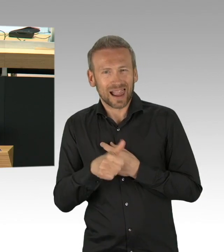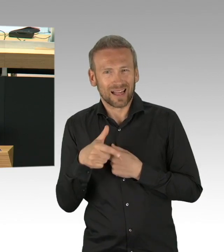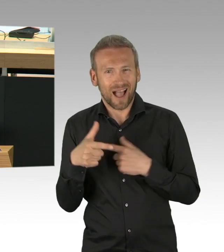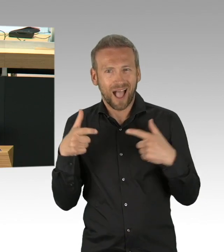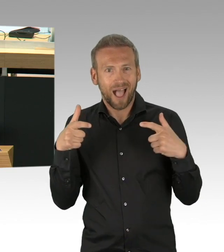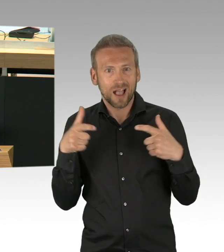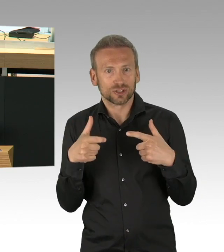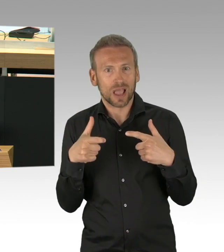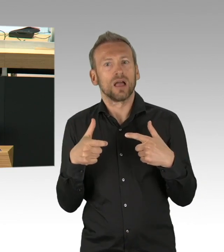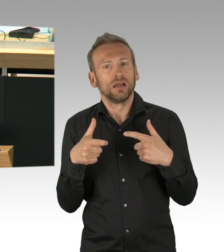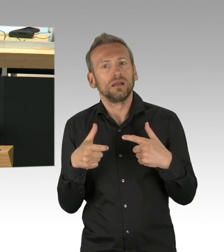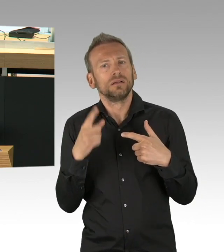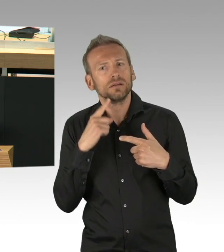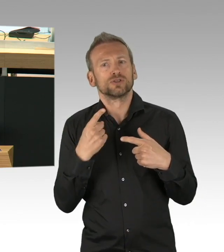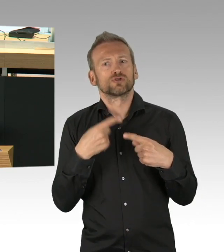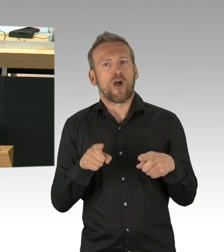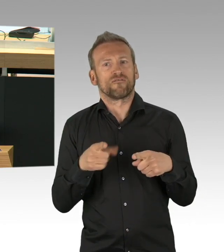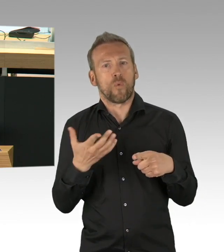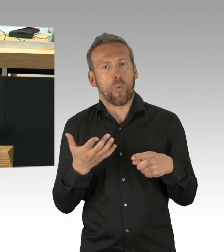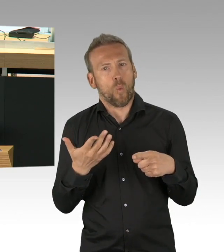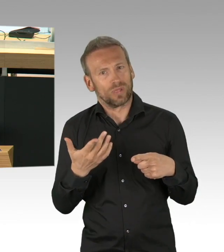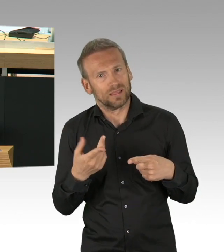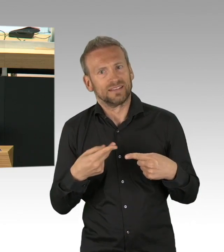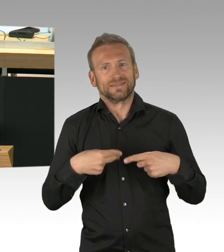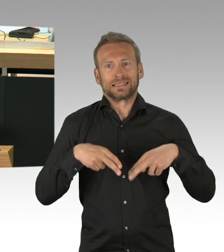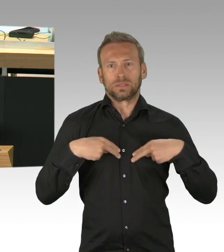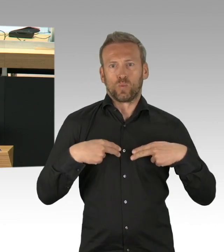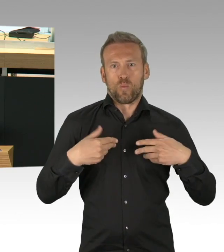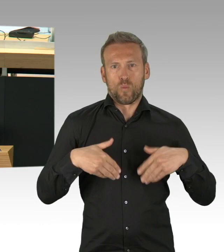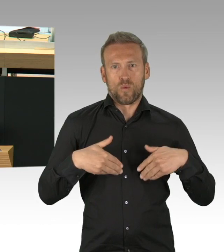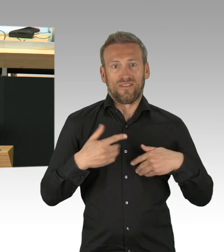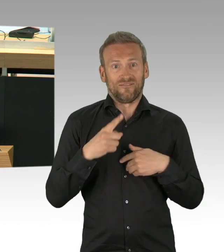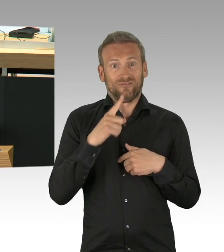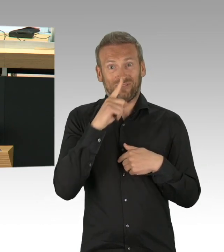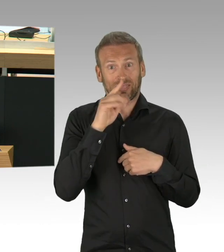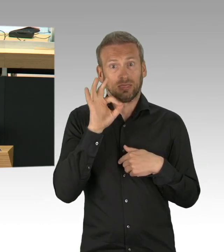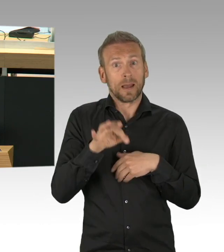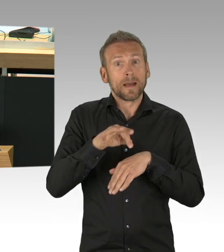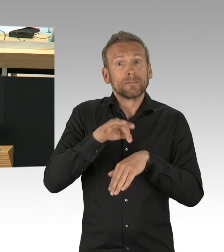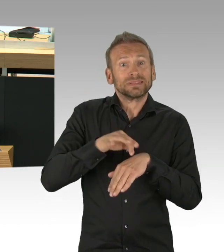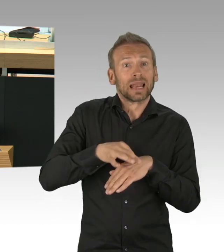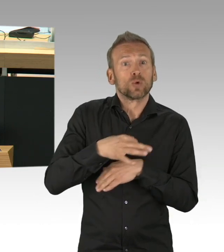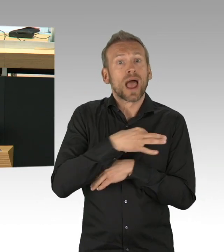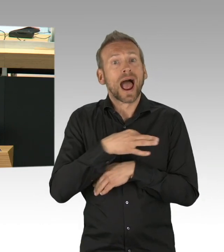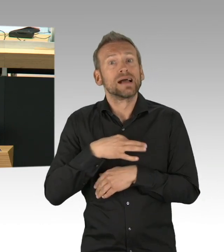da hätte doch klar sein müssen, dass irgendwann dieser auch wieder geöffnet wird. Ich hätte erwartet, dass man als Wirtschaftssenatorin